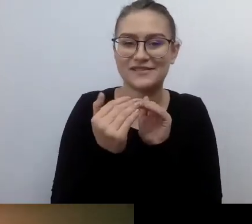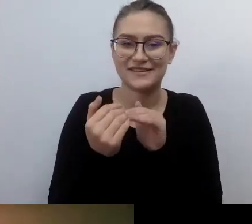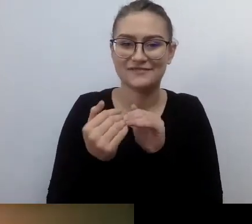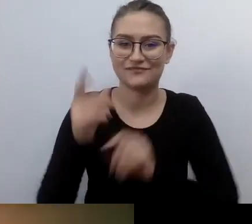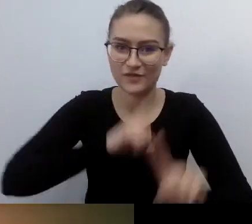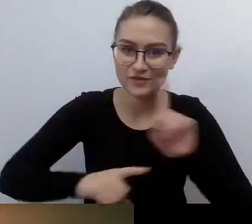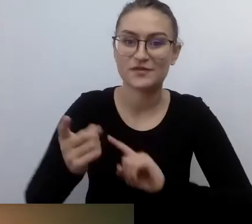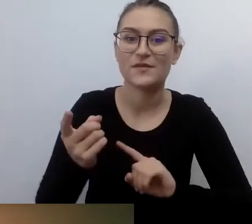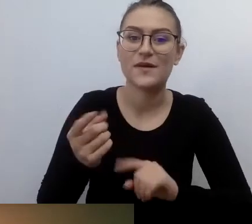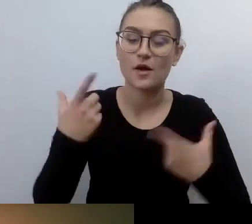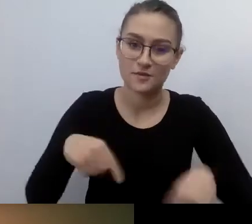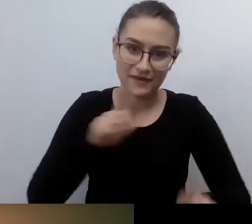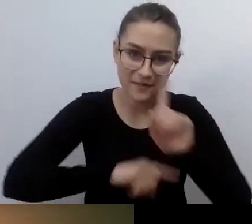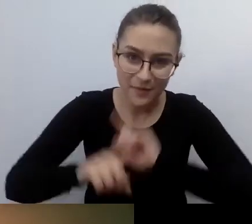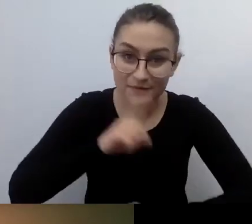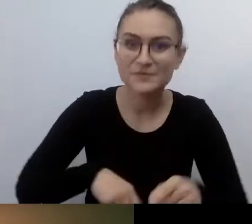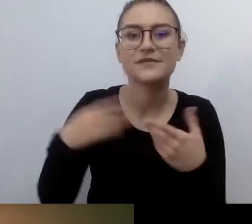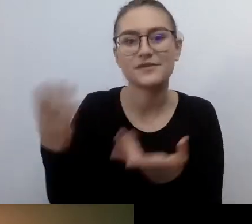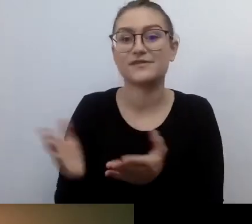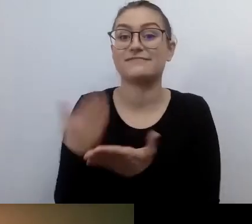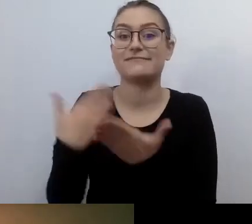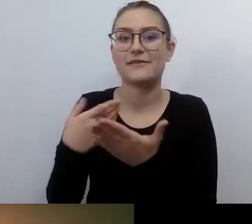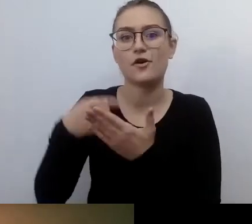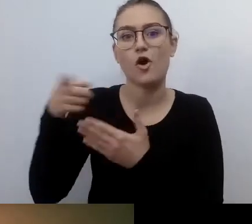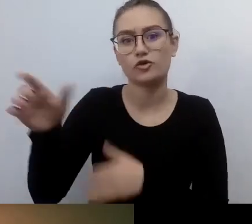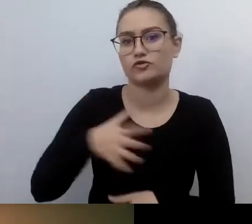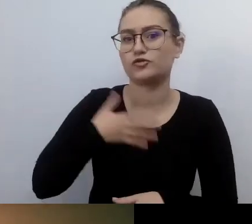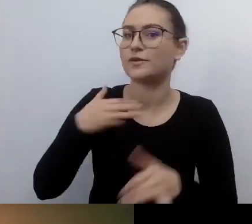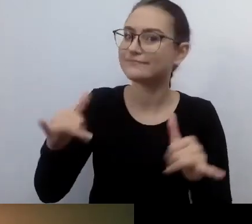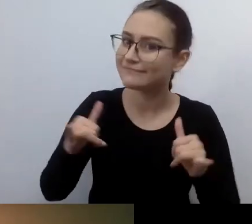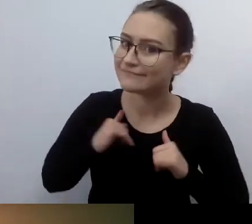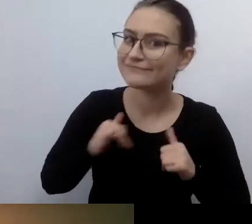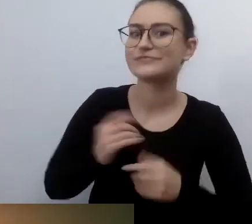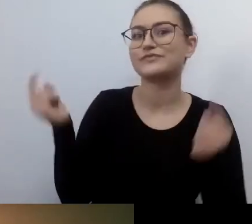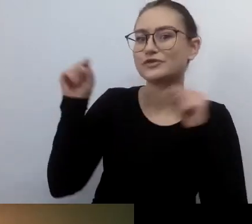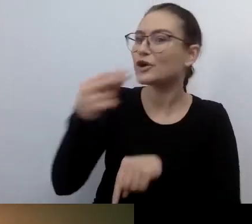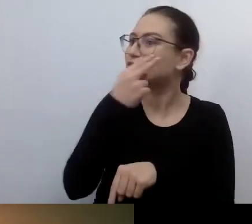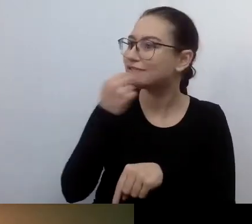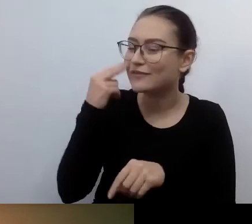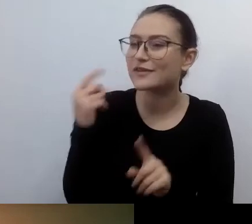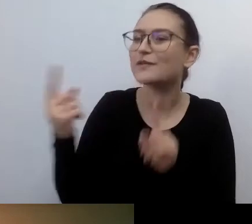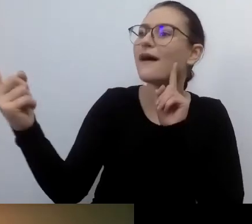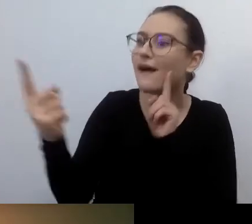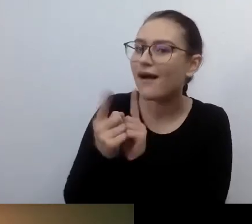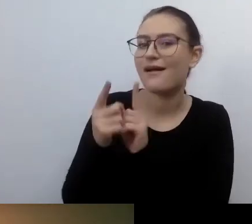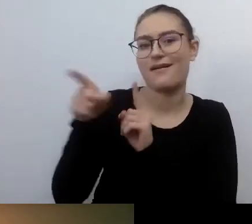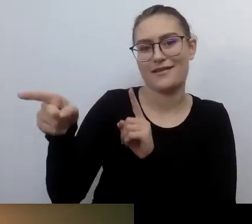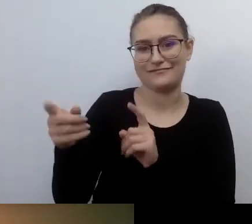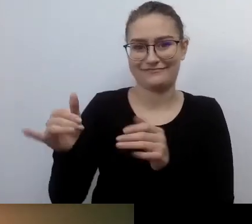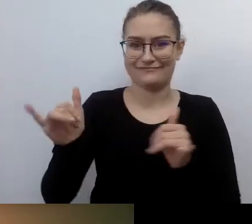osoba z niepełnosprawnością wzroku lub słuchu. Czuje się komfortowo, bo wie, jak działać, co zrobić. Po jakie narzędzia sięgnąć.